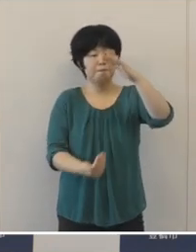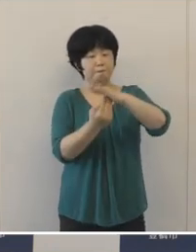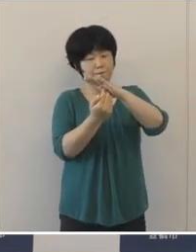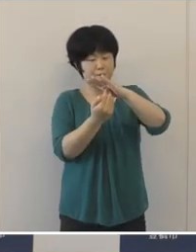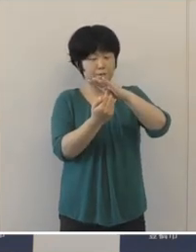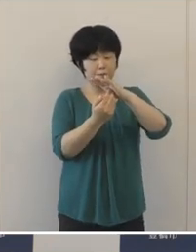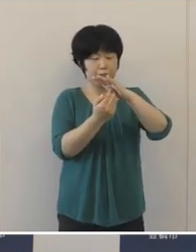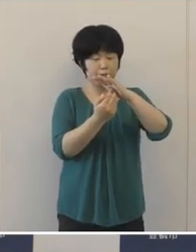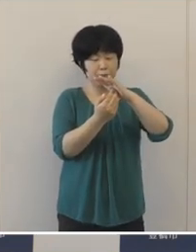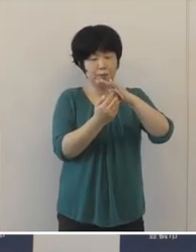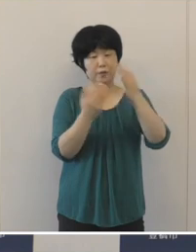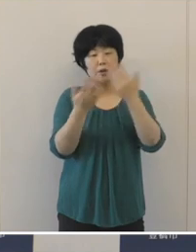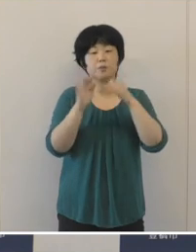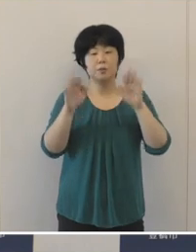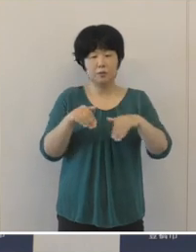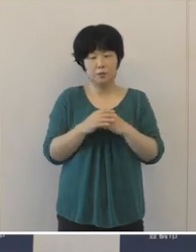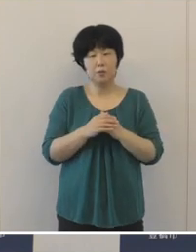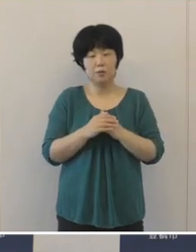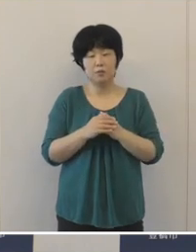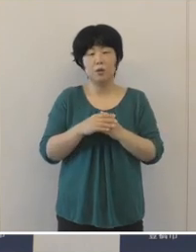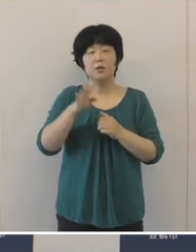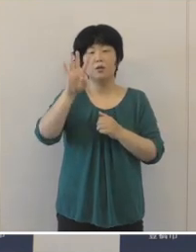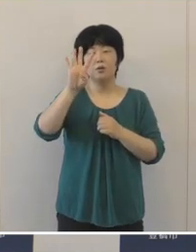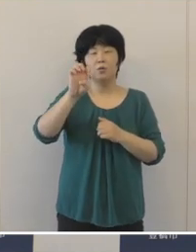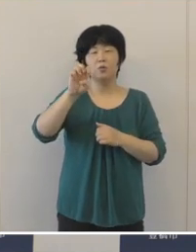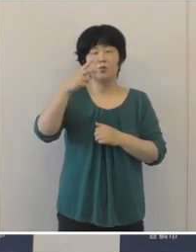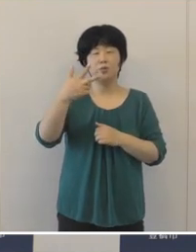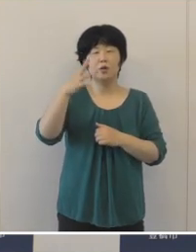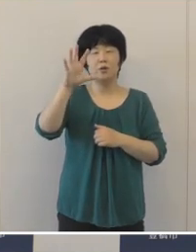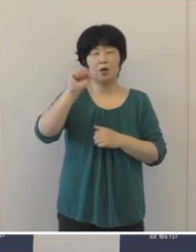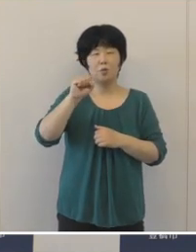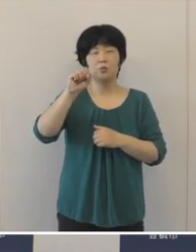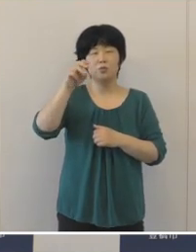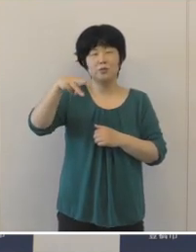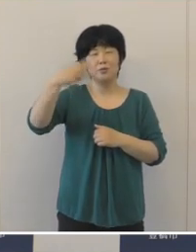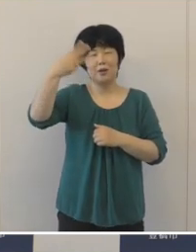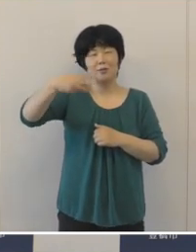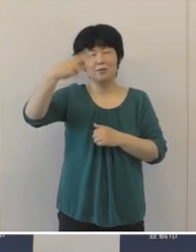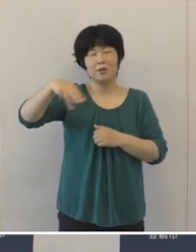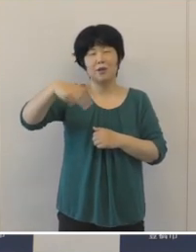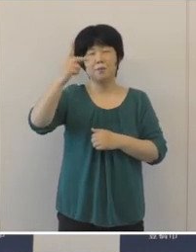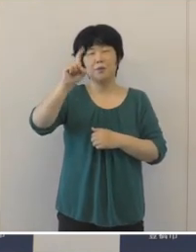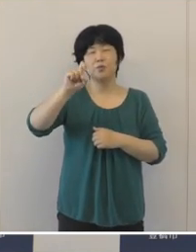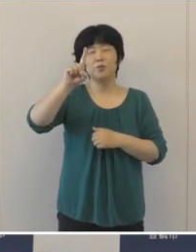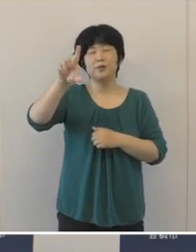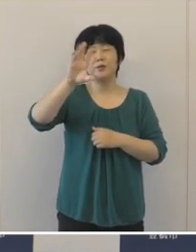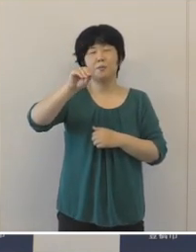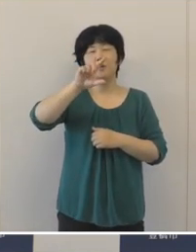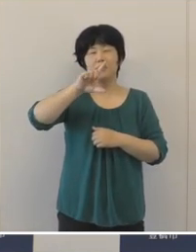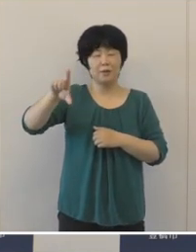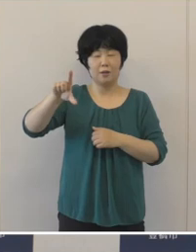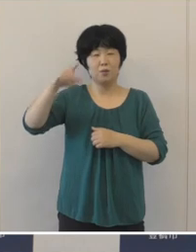実質収支は、47億3811万円余の黒字 となり